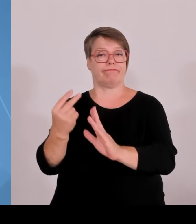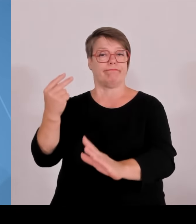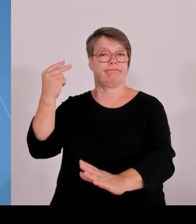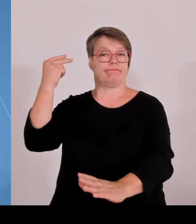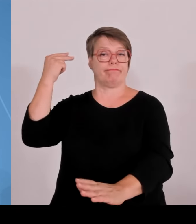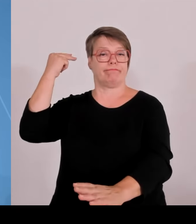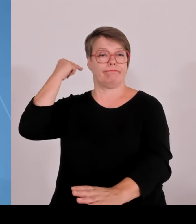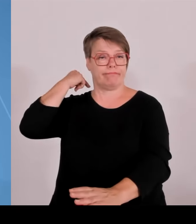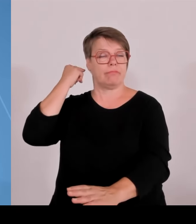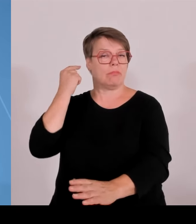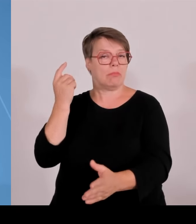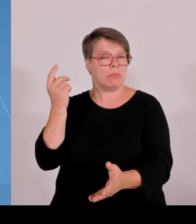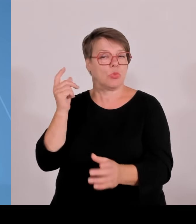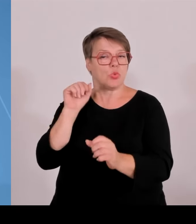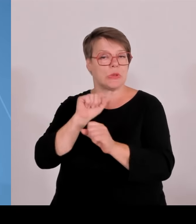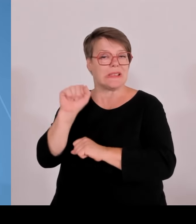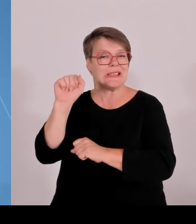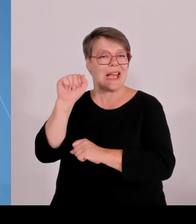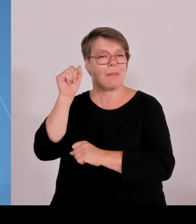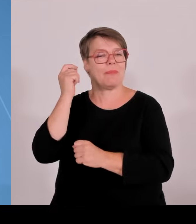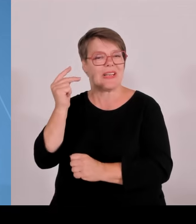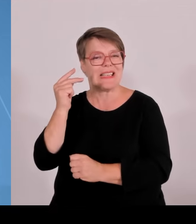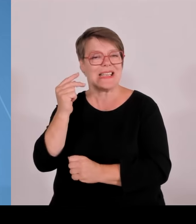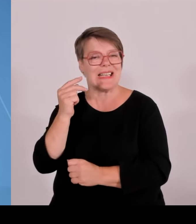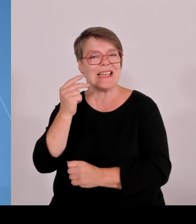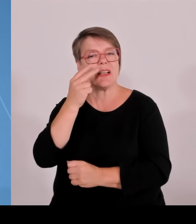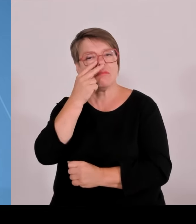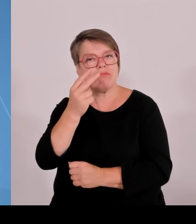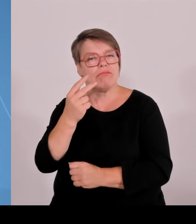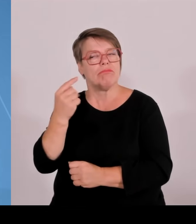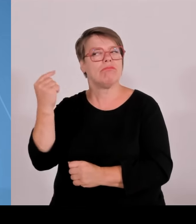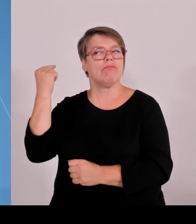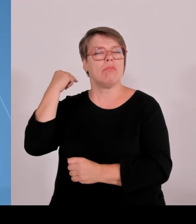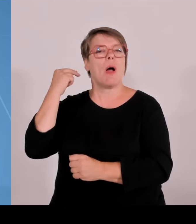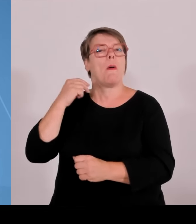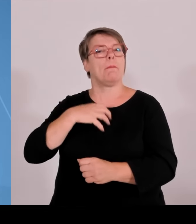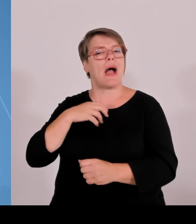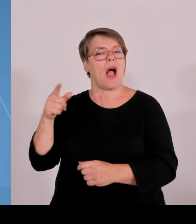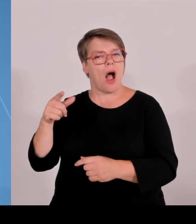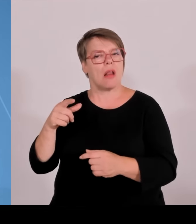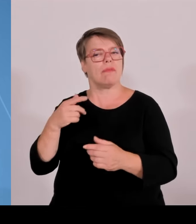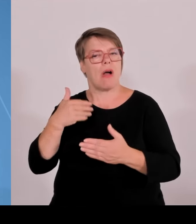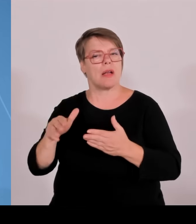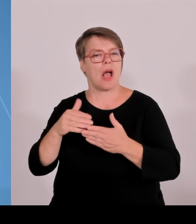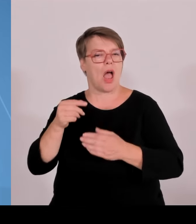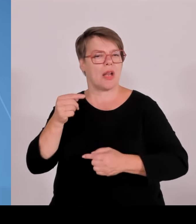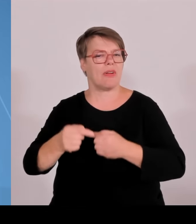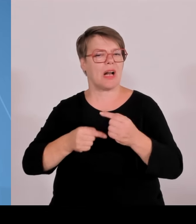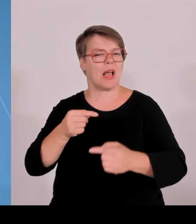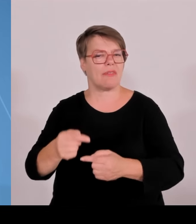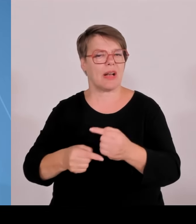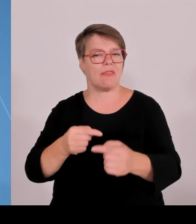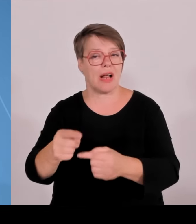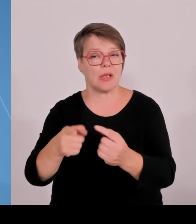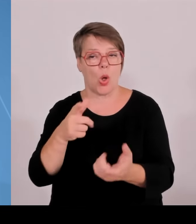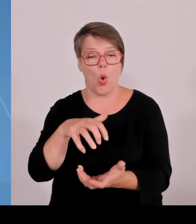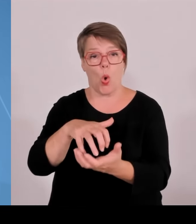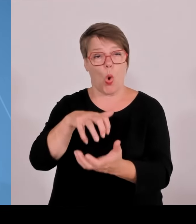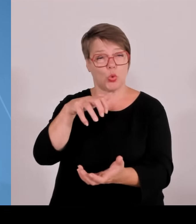um 60 %, um über 60 %, zwischen den Jahren 2005 und 2020. Die Zahl der Professorinnen und